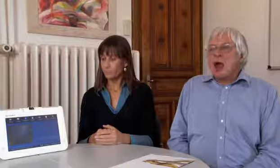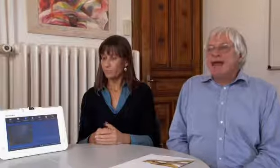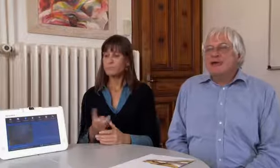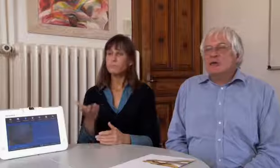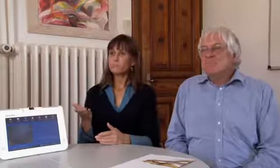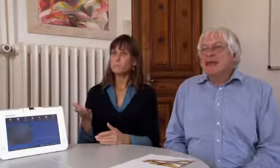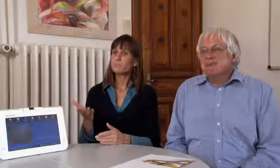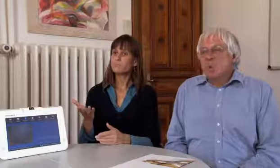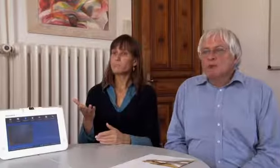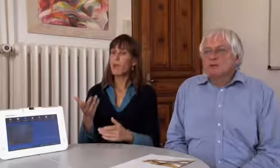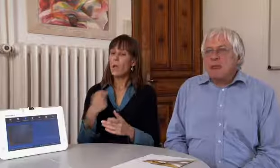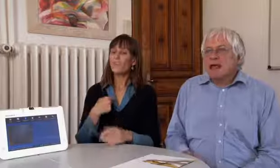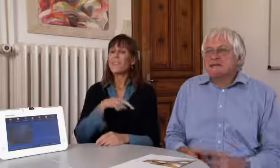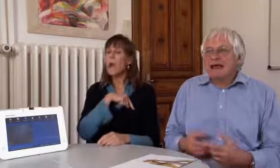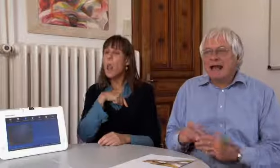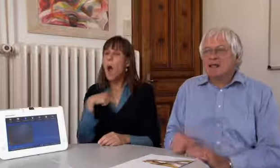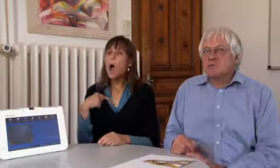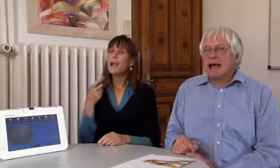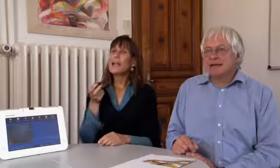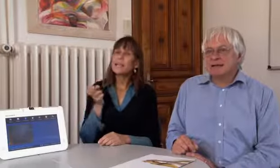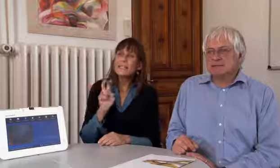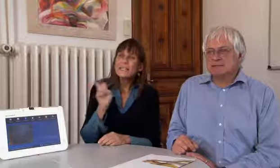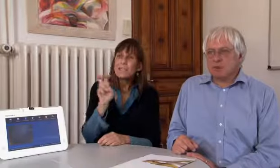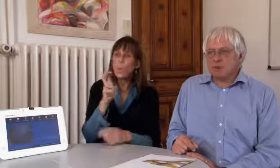Ja, wir haben schon lange immer gesucht